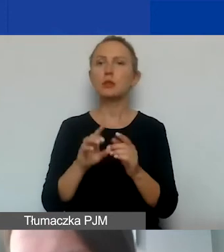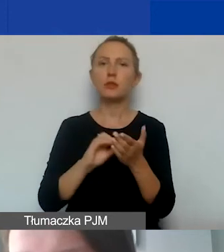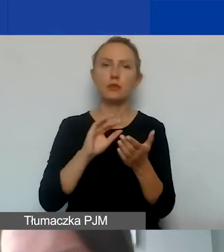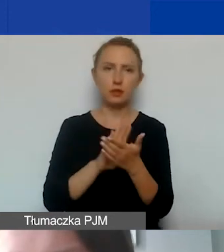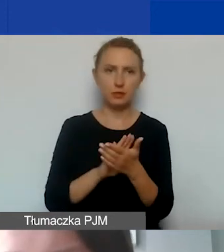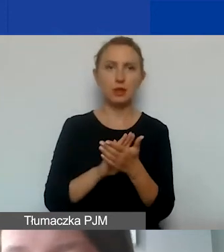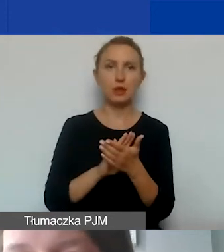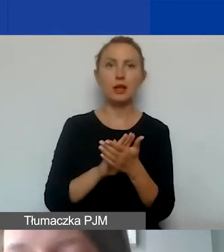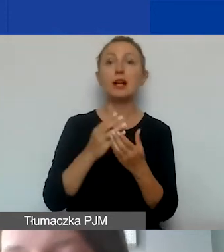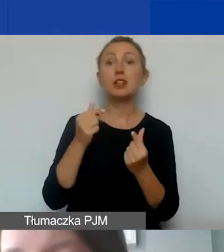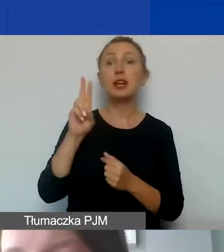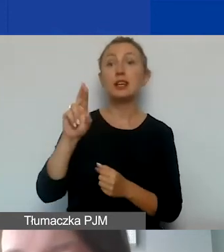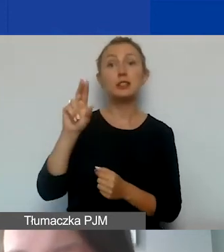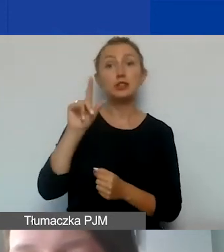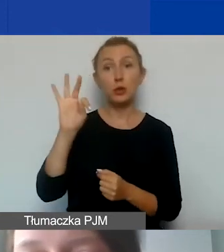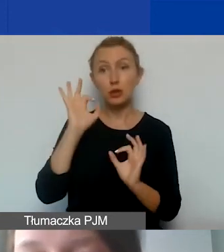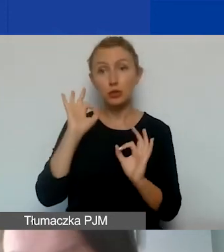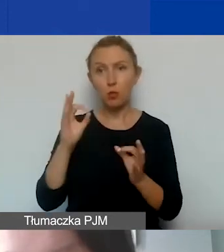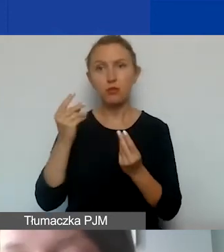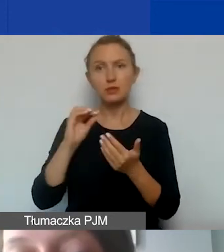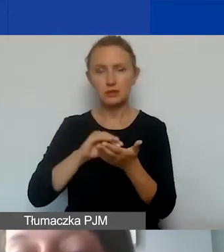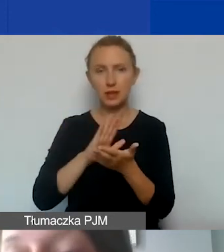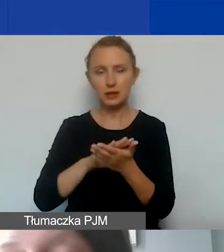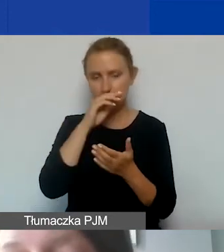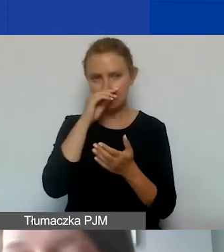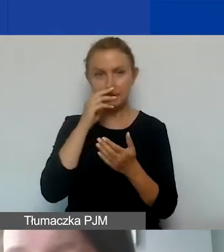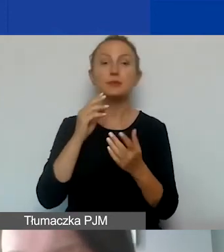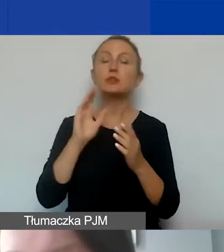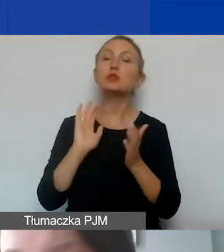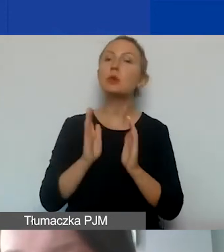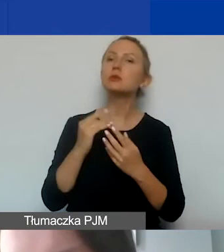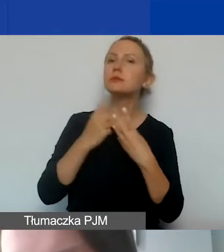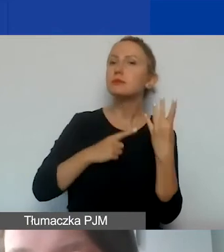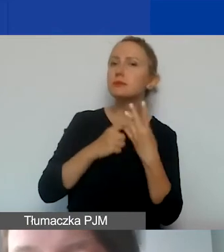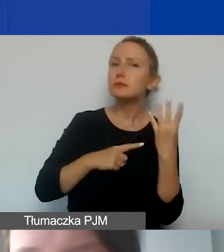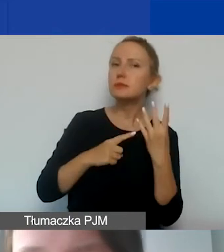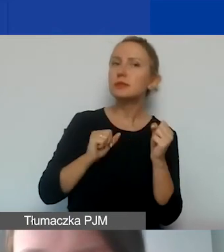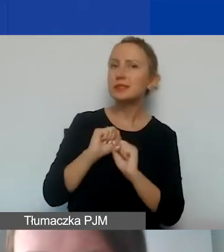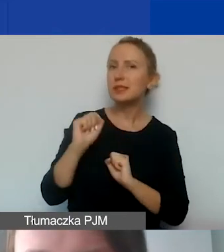czy stawka ryczałtowa została podana w budżecie poprawnie. I czy sposób kalkulacji jest wiarygodny.